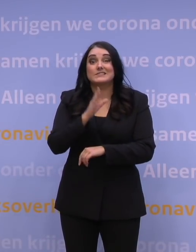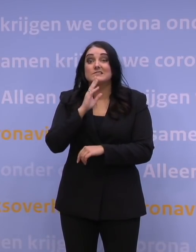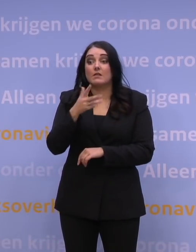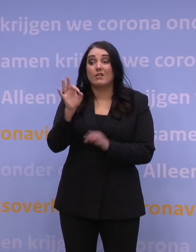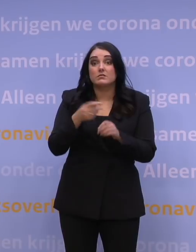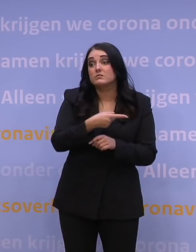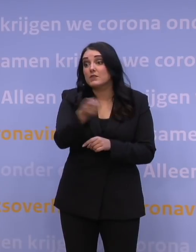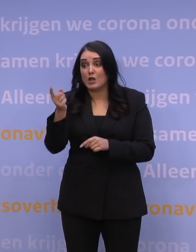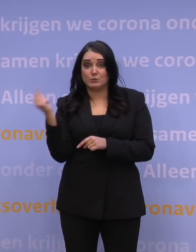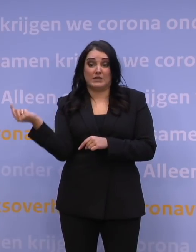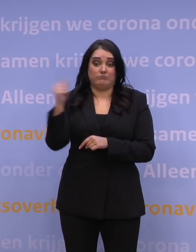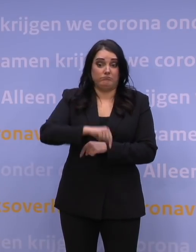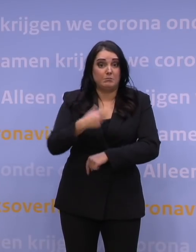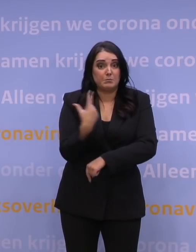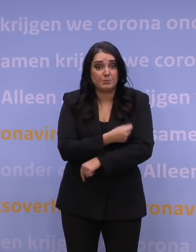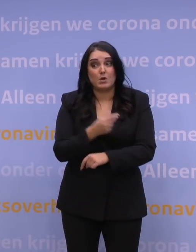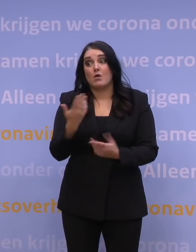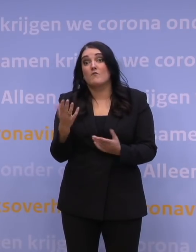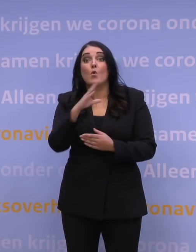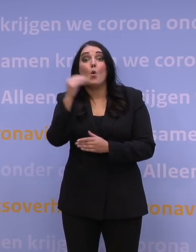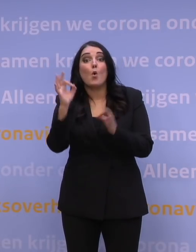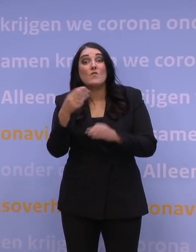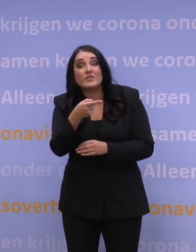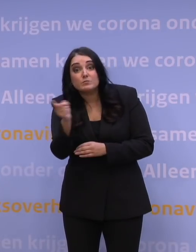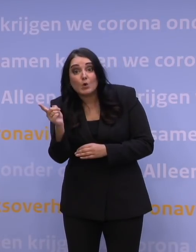wat nou als 100 procent die booster neemt? Ten aanzien van de snelheid van de verspreiding: